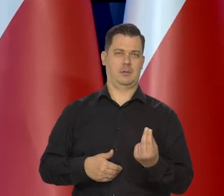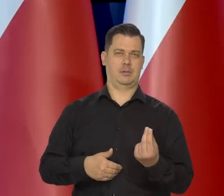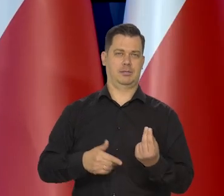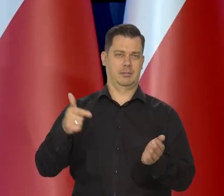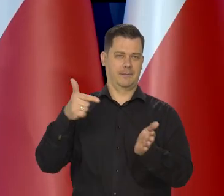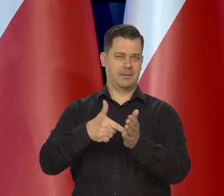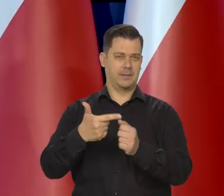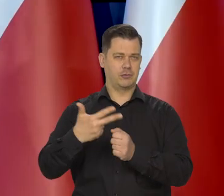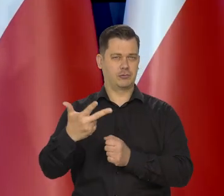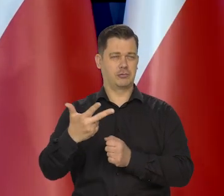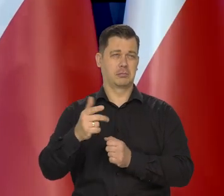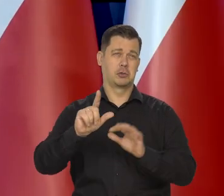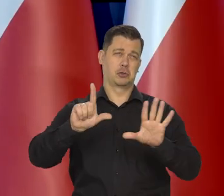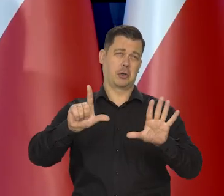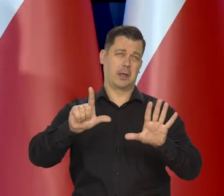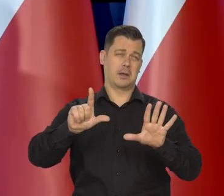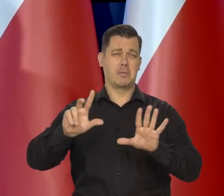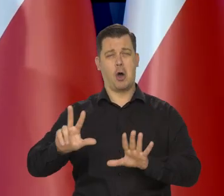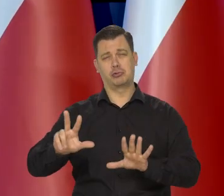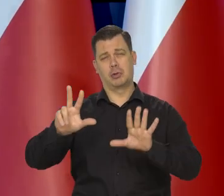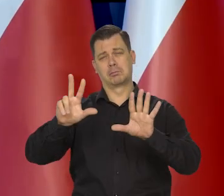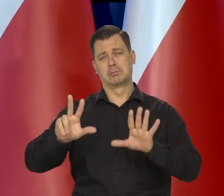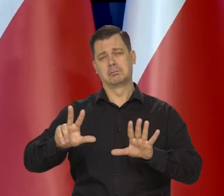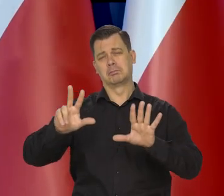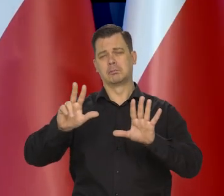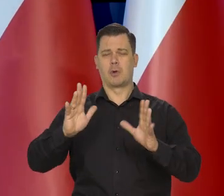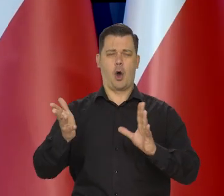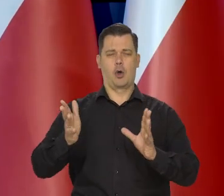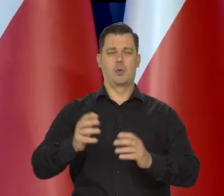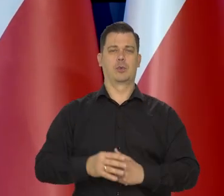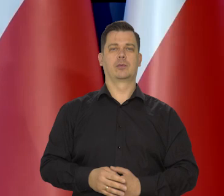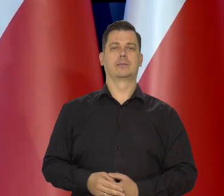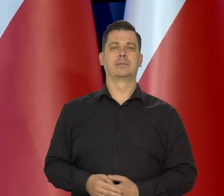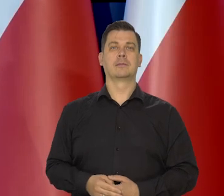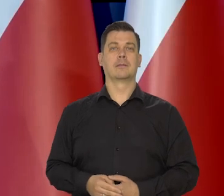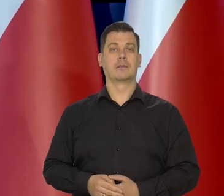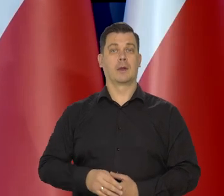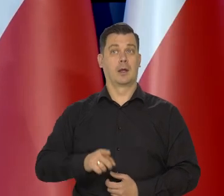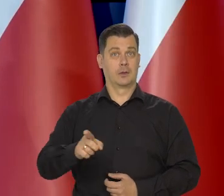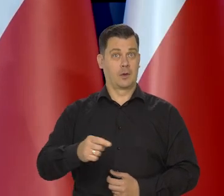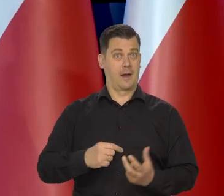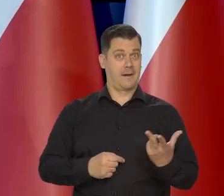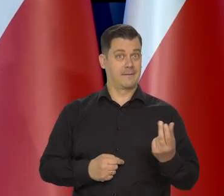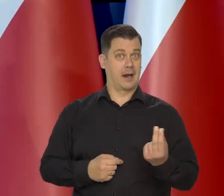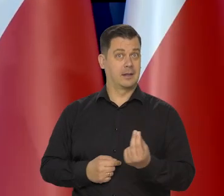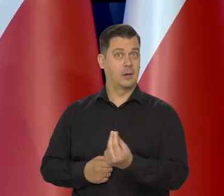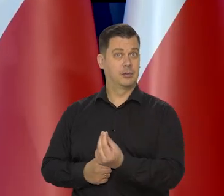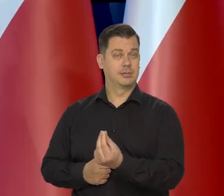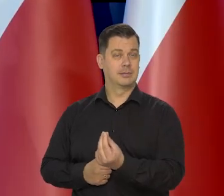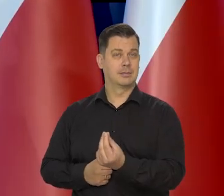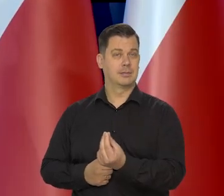może 7,7, może 7,8, no koło 8%, ale to w kwartale.